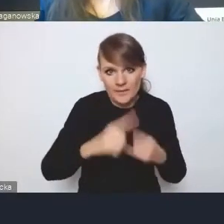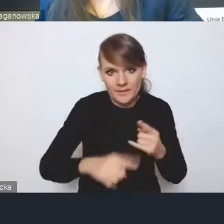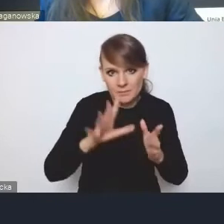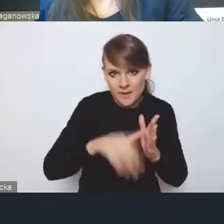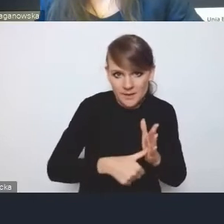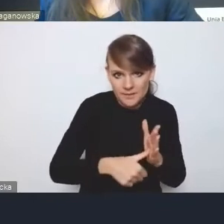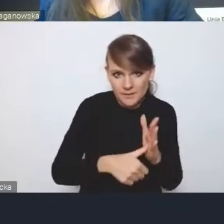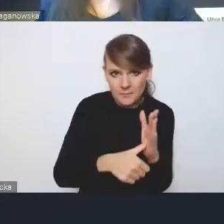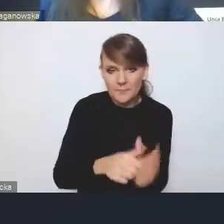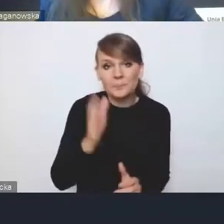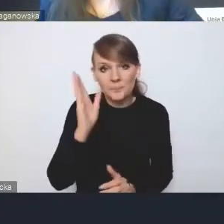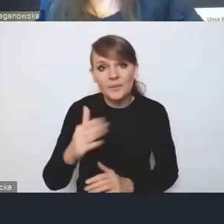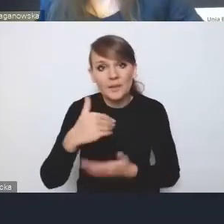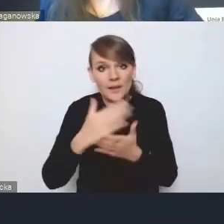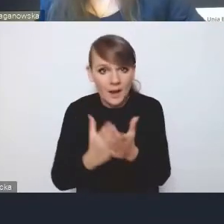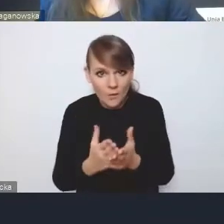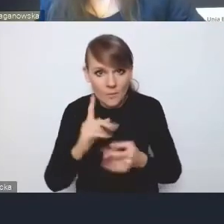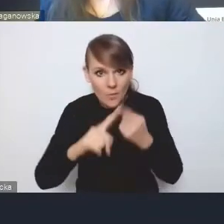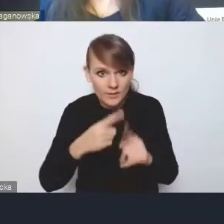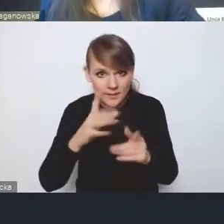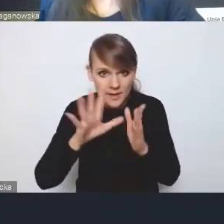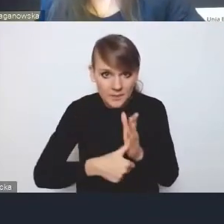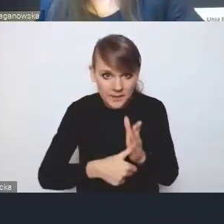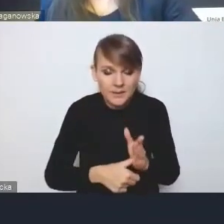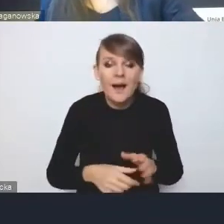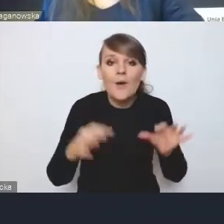bo będzie Krajowa Polityka Miejska i obecny rząd już kilka lat temu